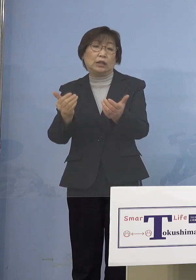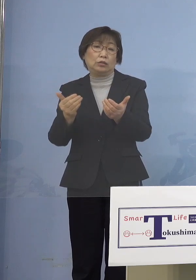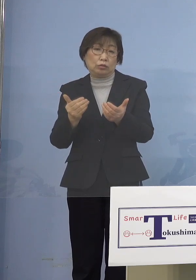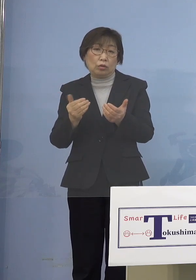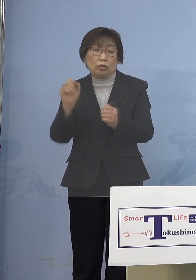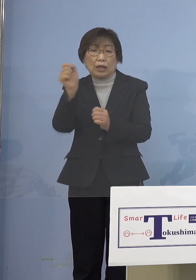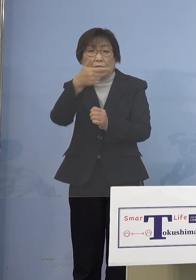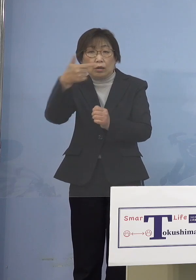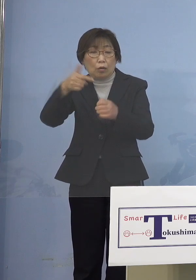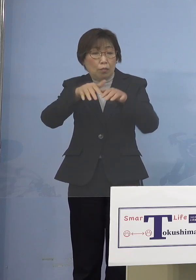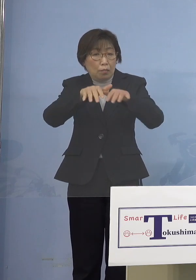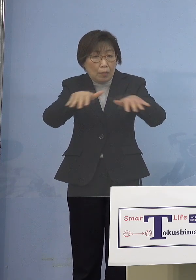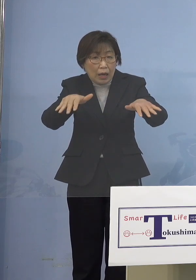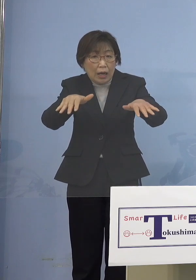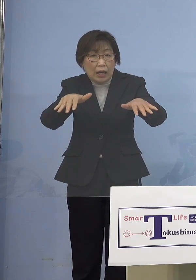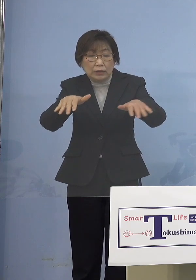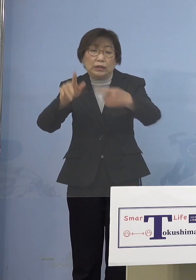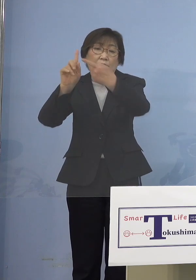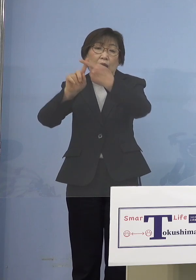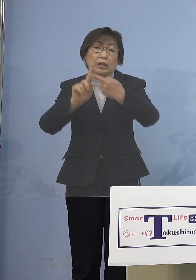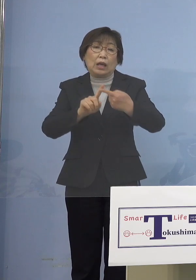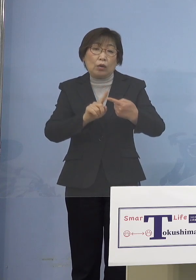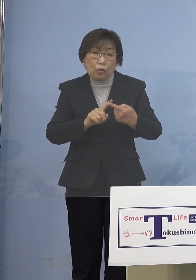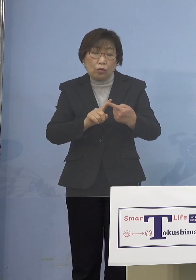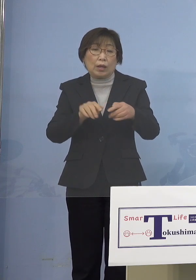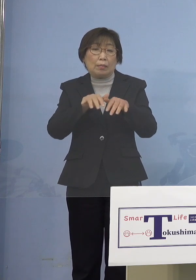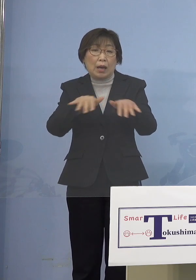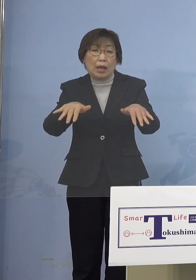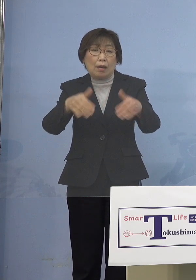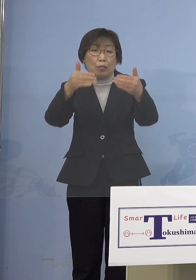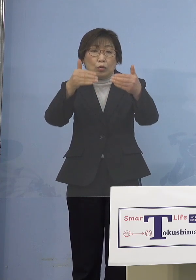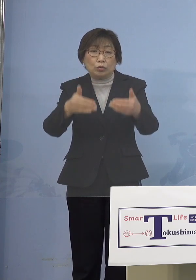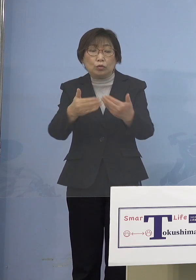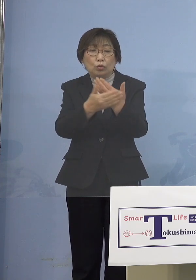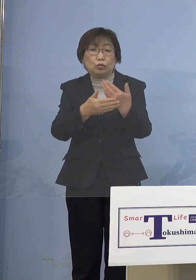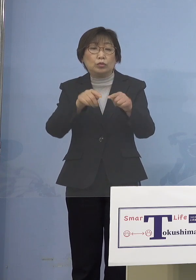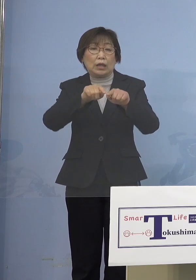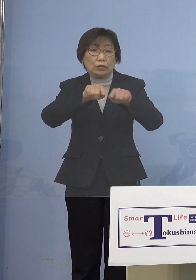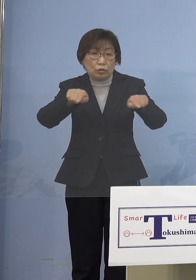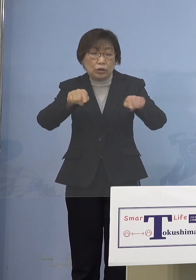「まん延防止等重点措置」であったり あるいは国の基本的対処方針に